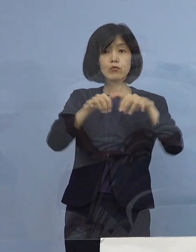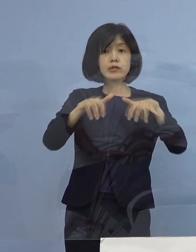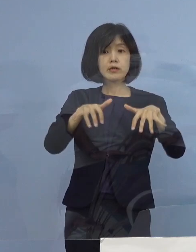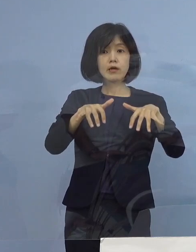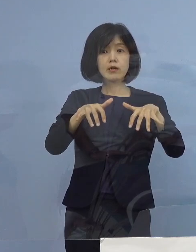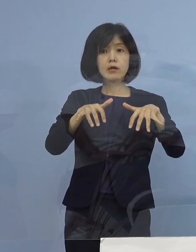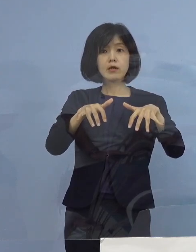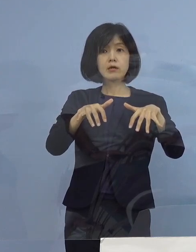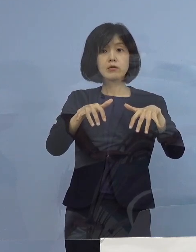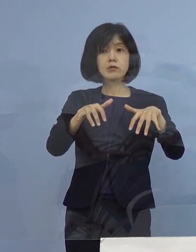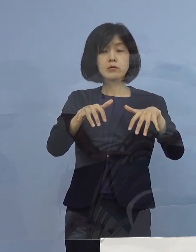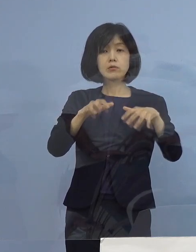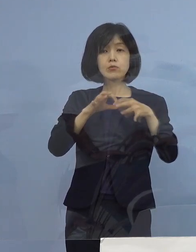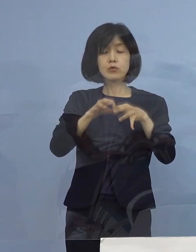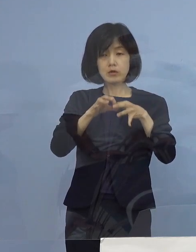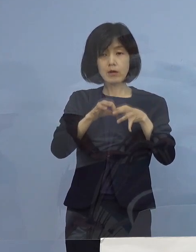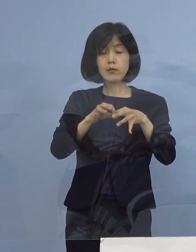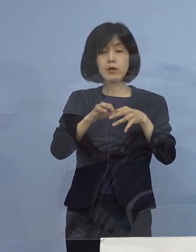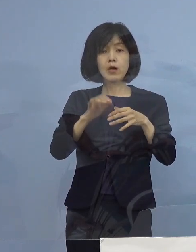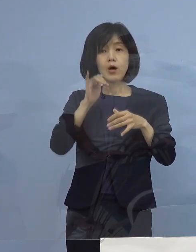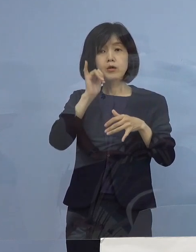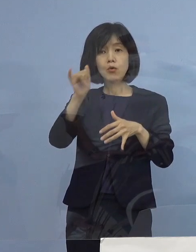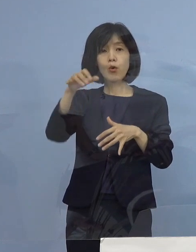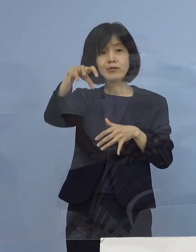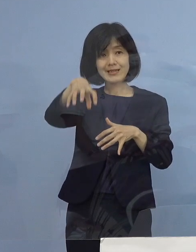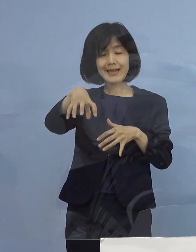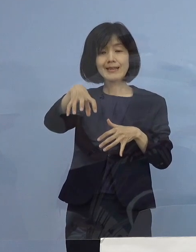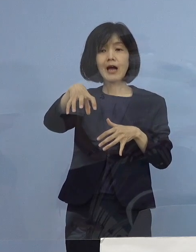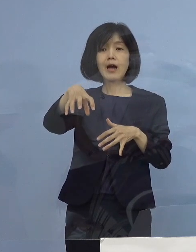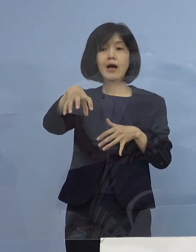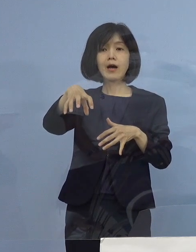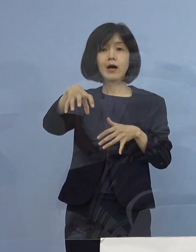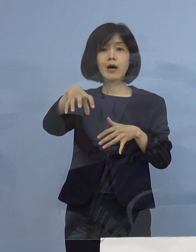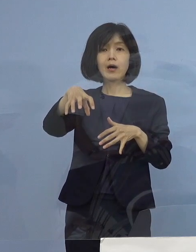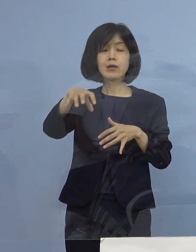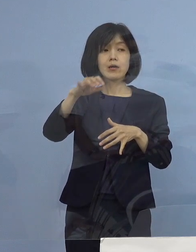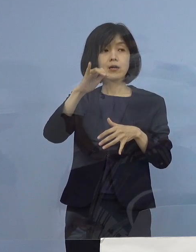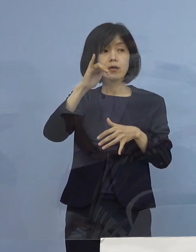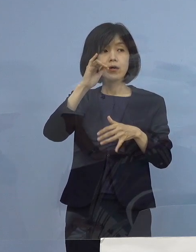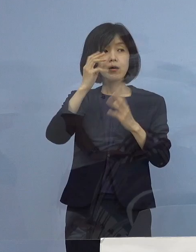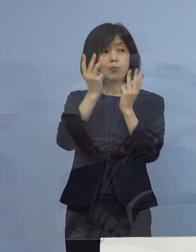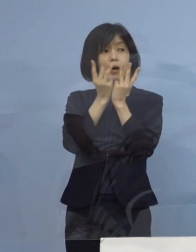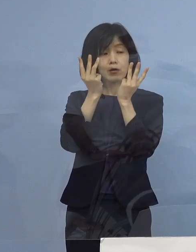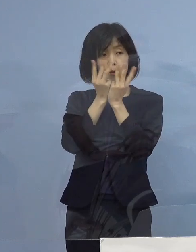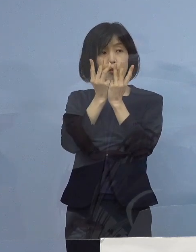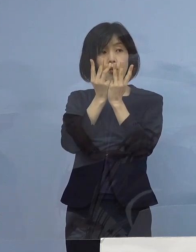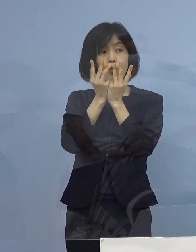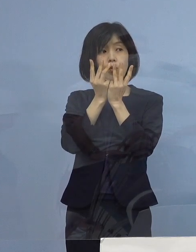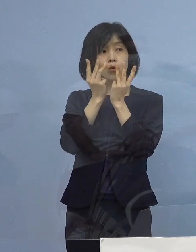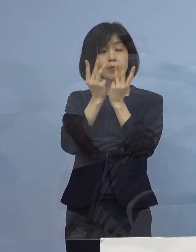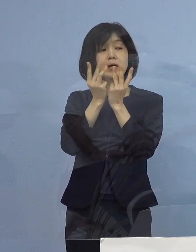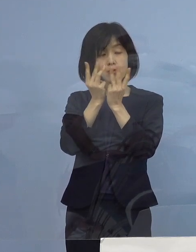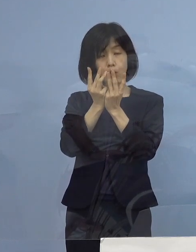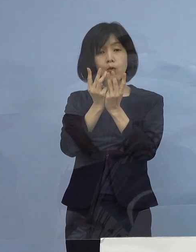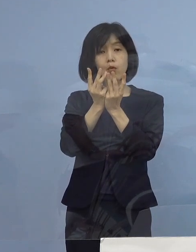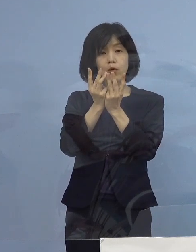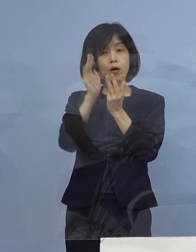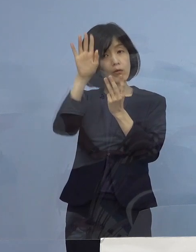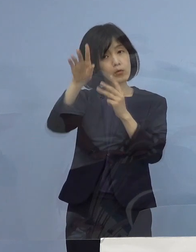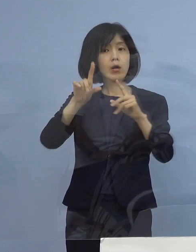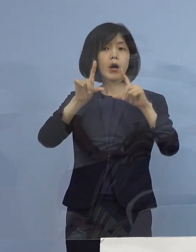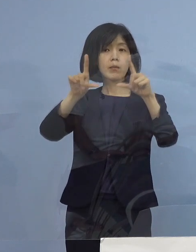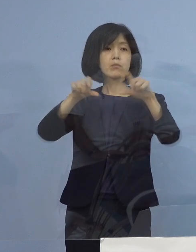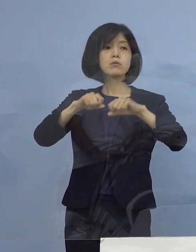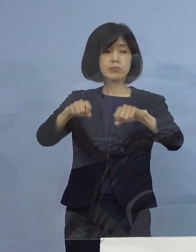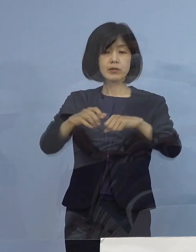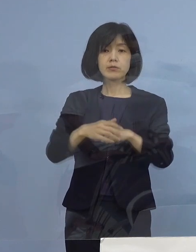例えばコールセンターとか番号を ご用意 それまでの間にさせていただきます